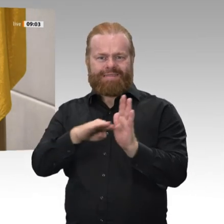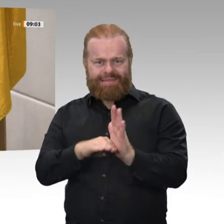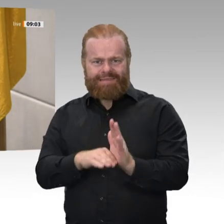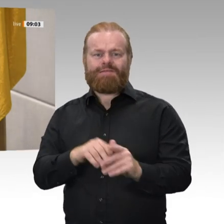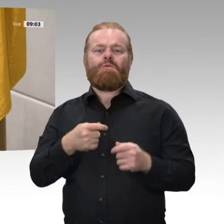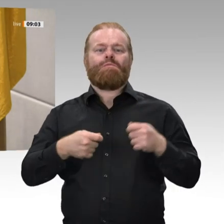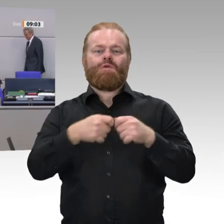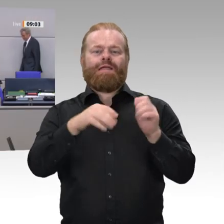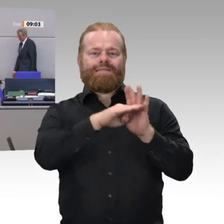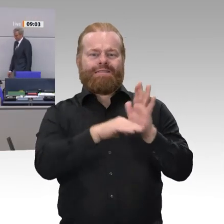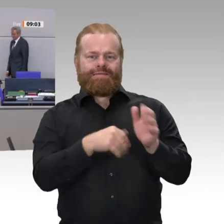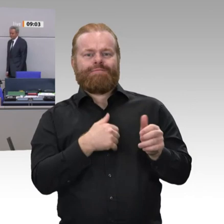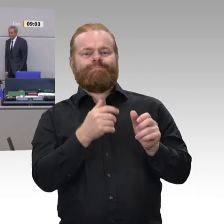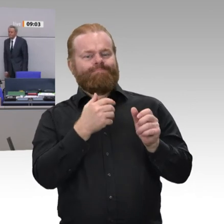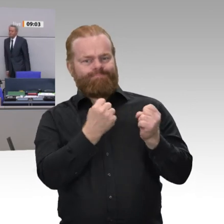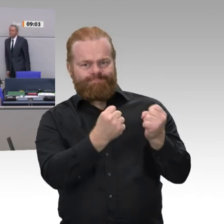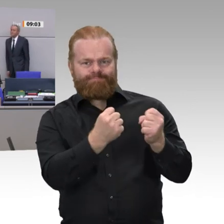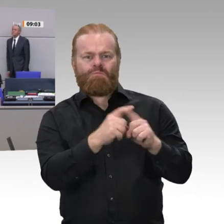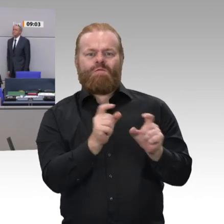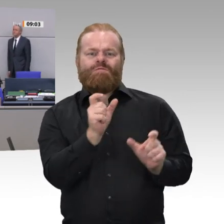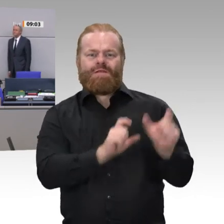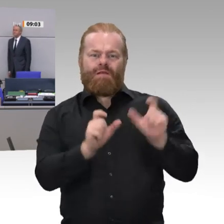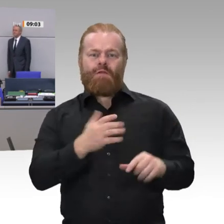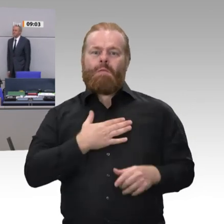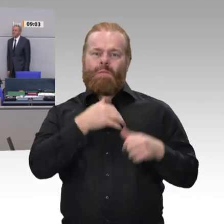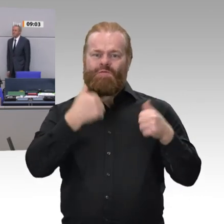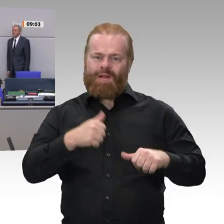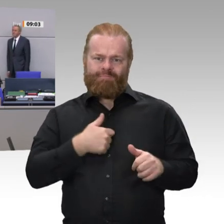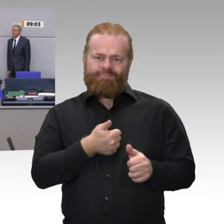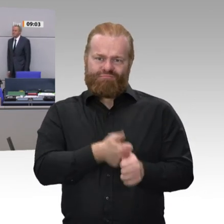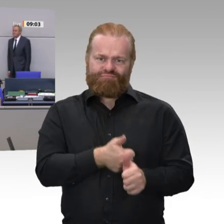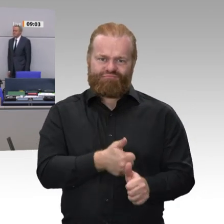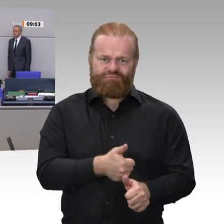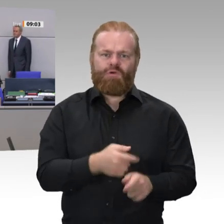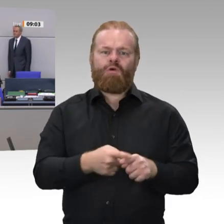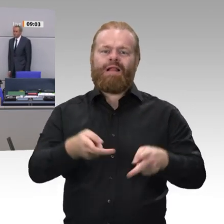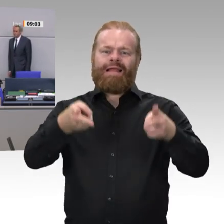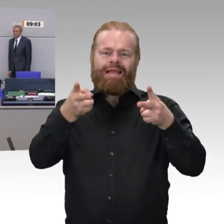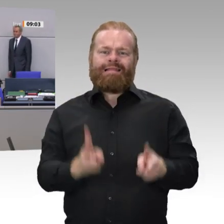Frau Wehrbeauftragte, Sie haben den in der Verfassung vorgesehenen Eid geleistet. Ich danke Ihnen.